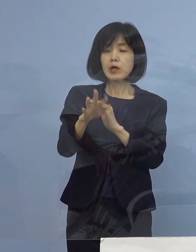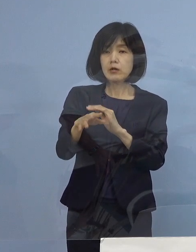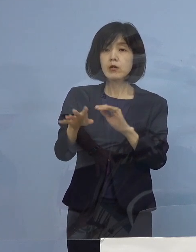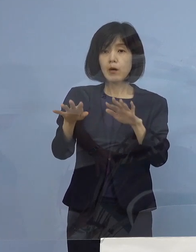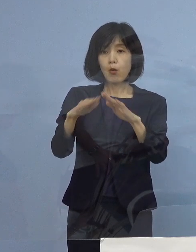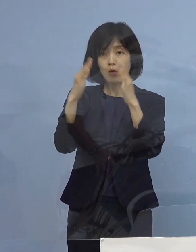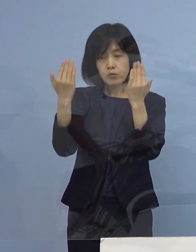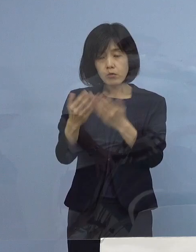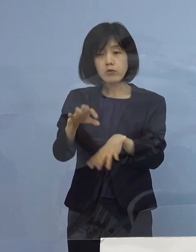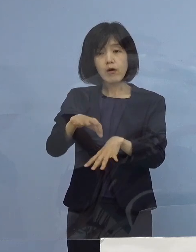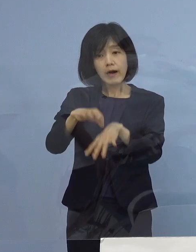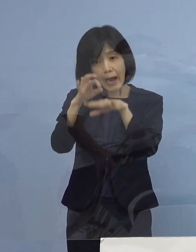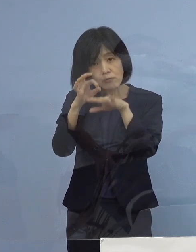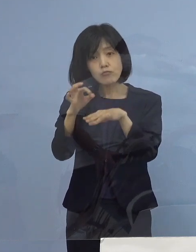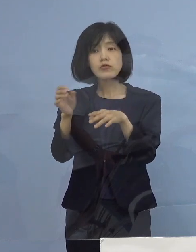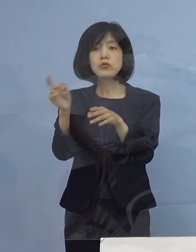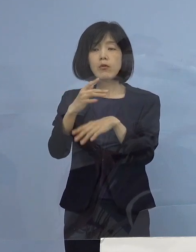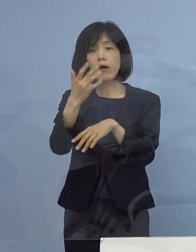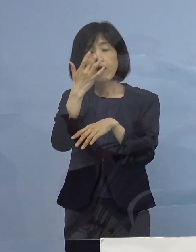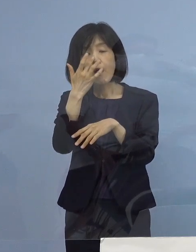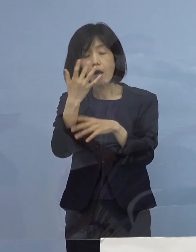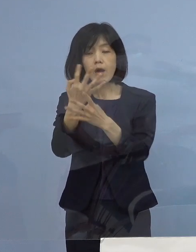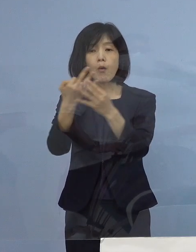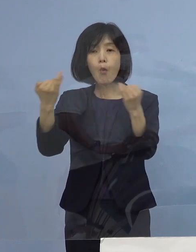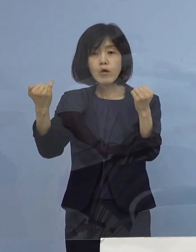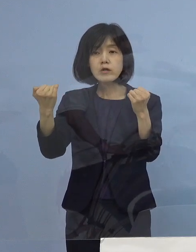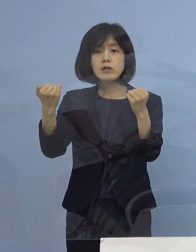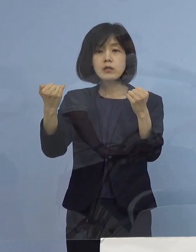ということで 重症も お1人ということでありますので